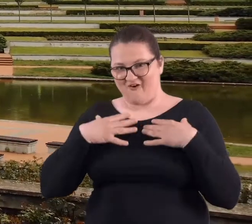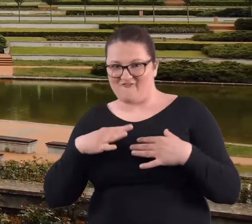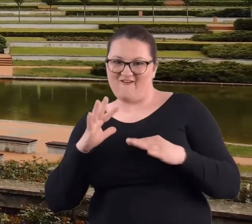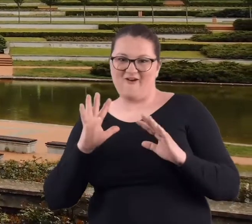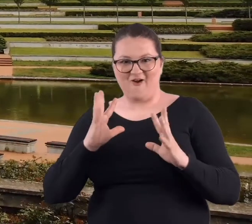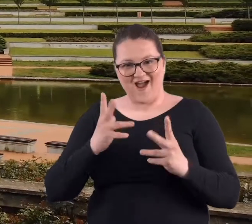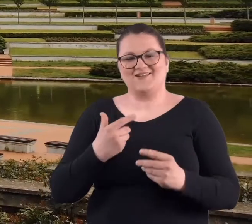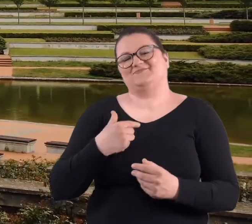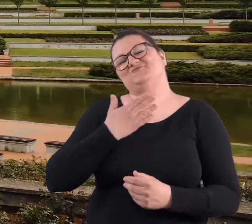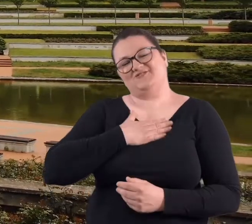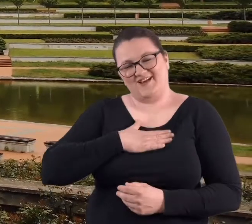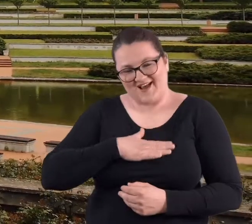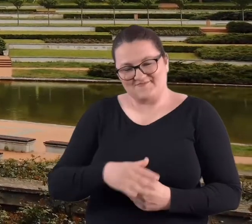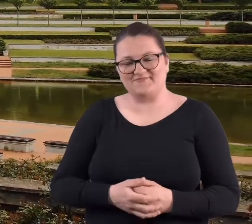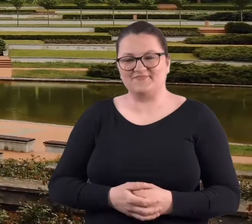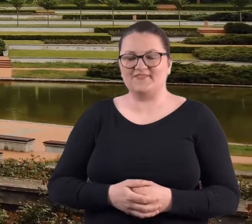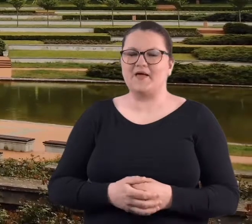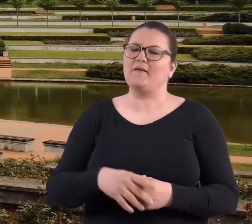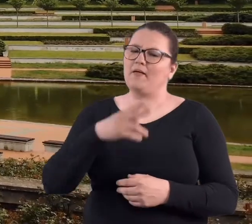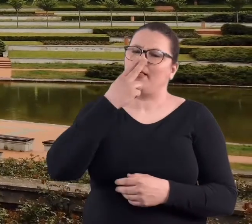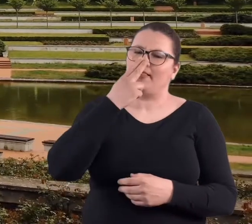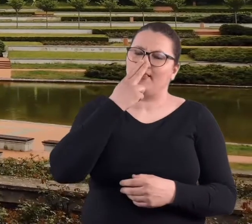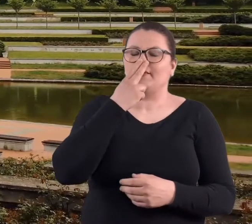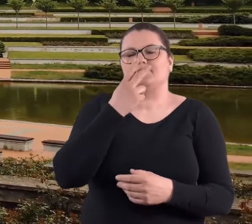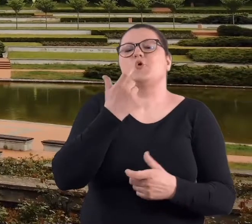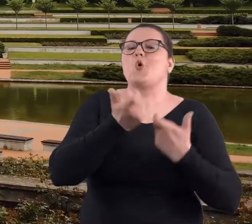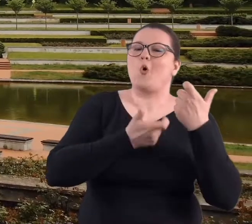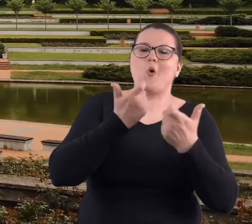To było też bardzo przyjemne, bo też na ogół te czyny odbywały